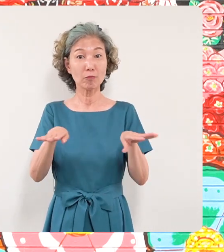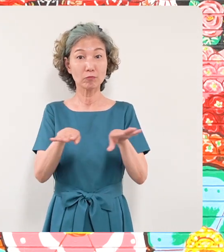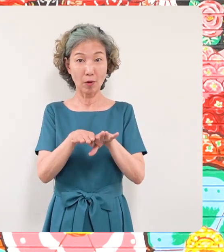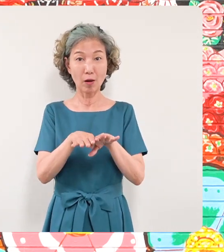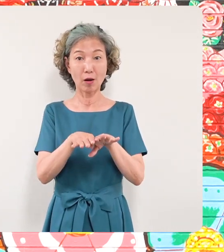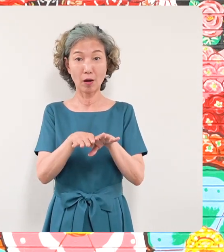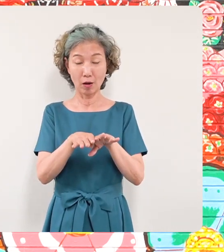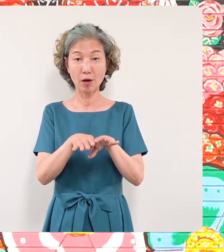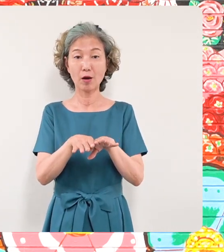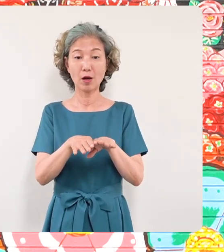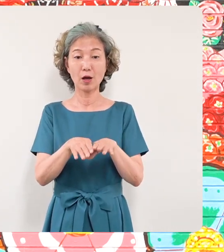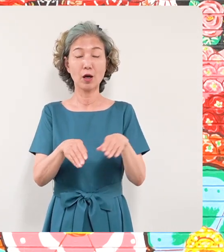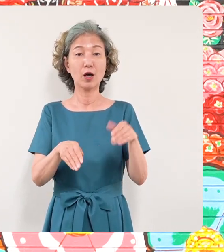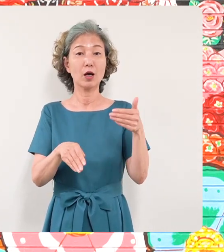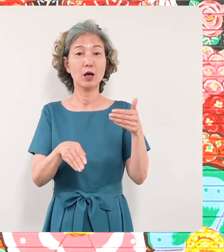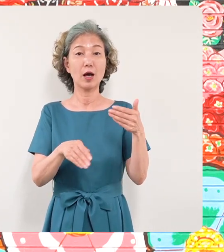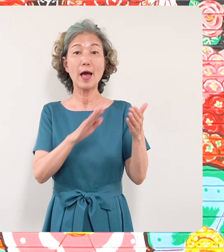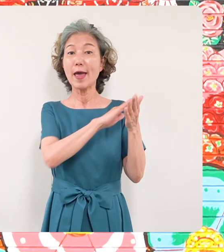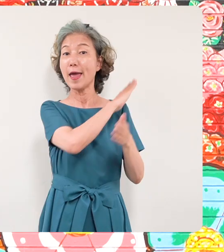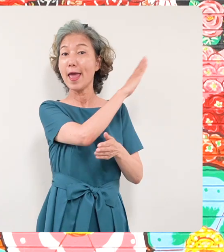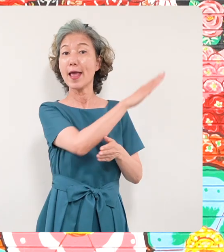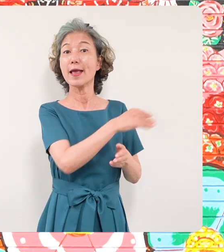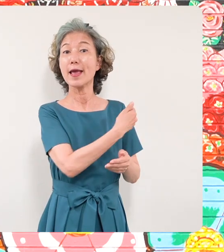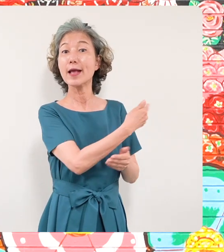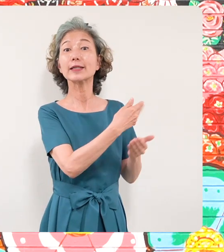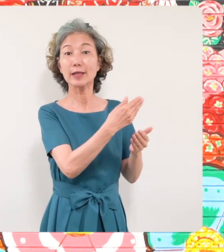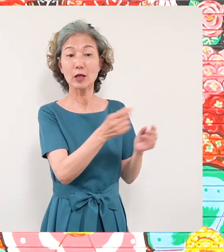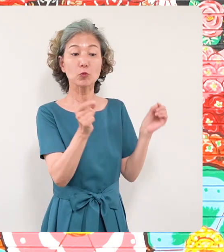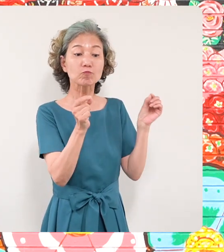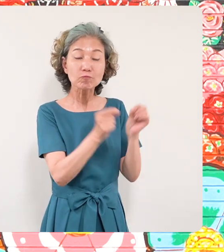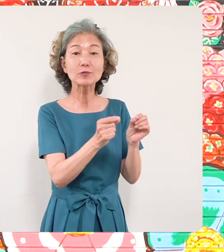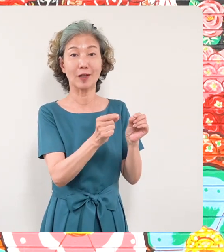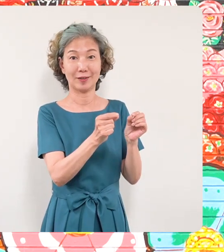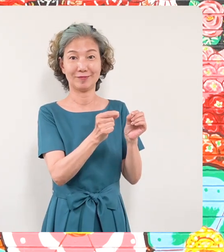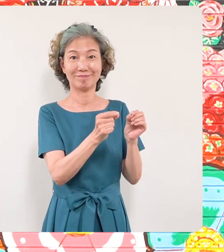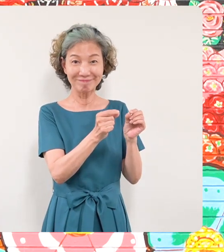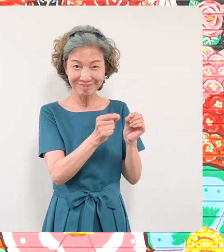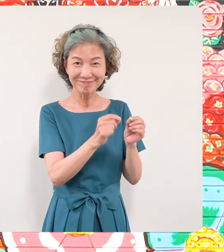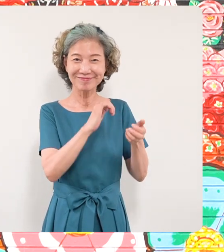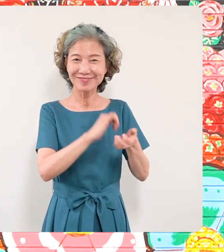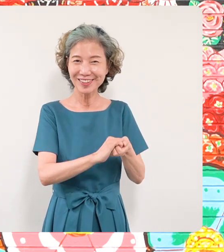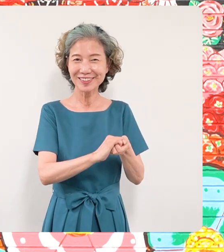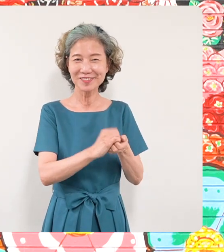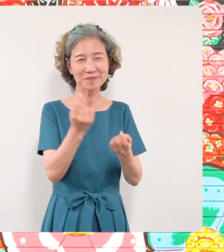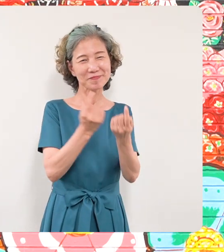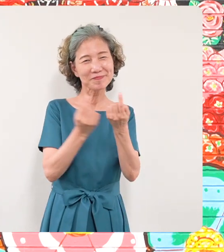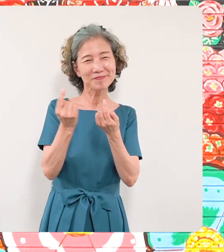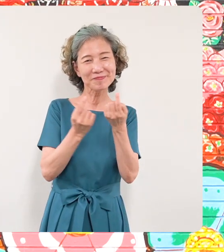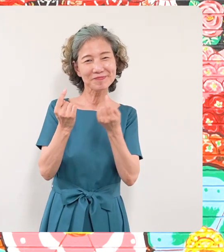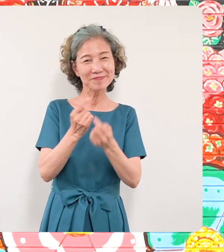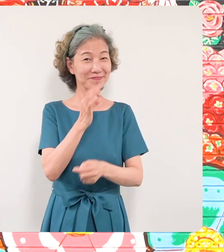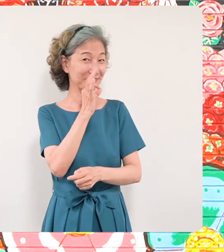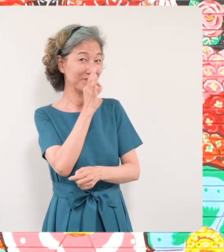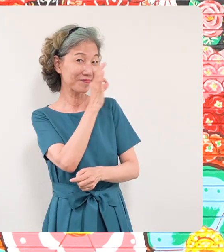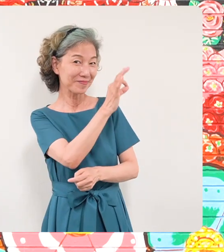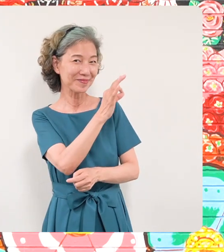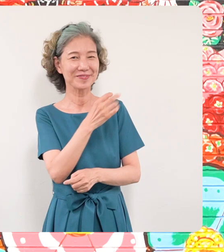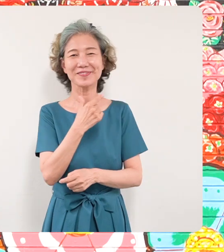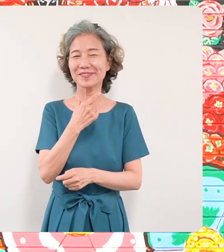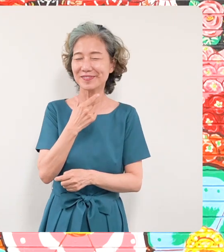壁画のすぐそばにありますので ぜひ多くの皆さんに足を運んで いただければと思います